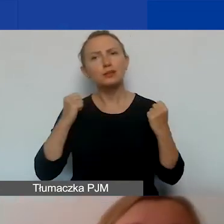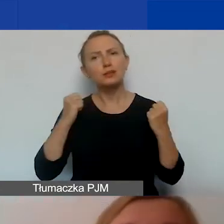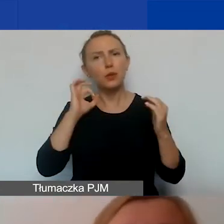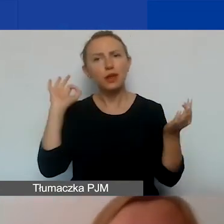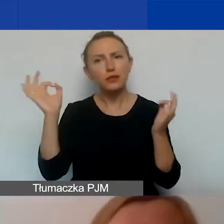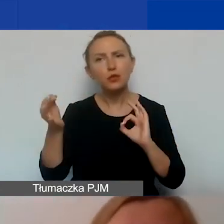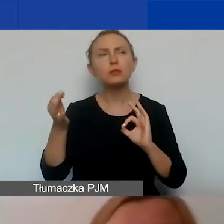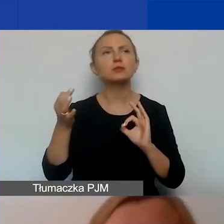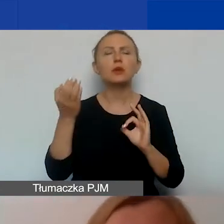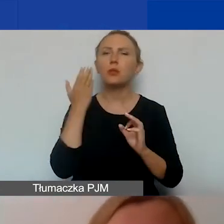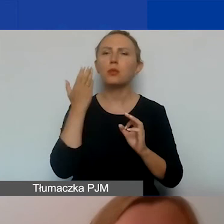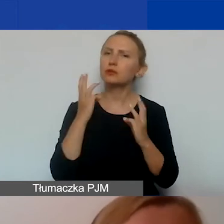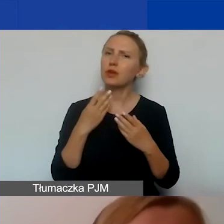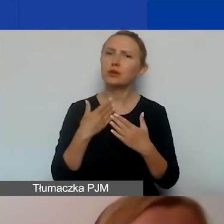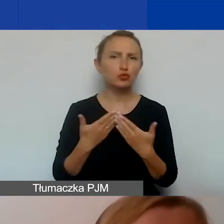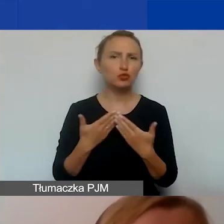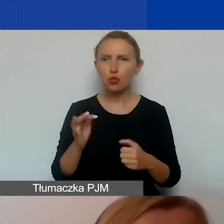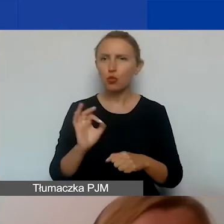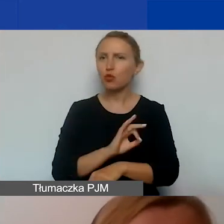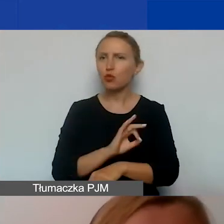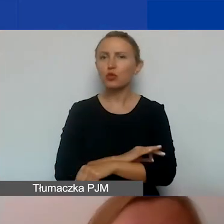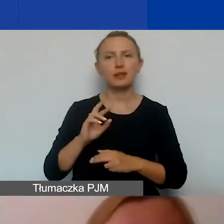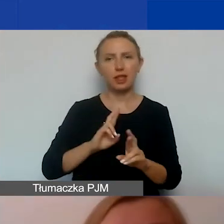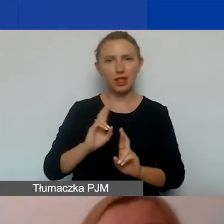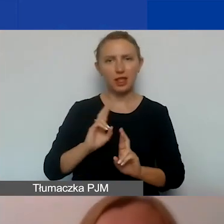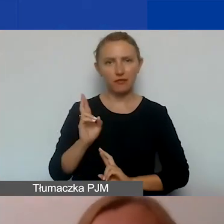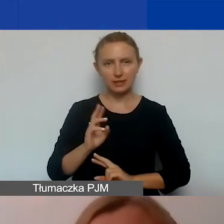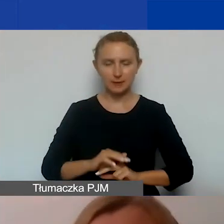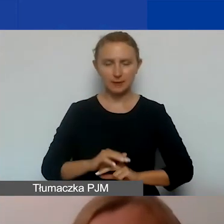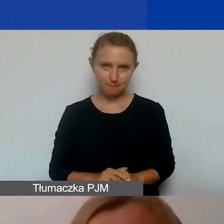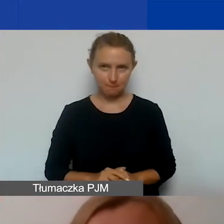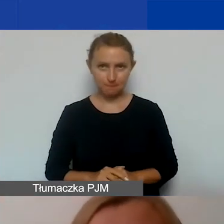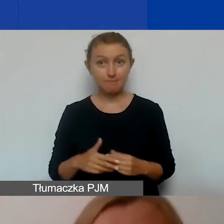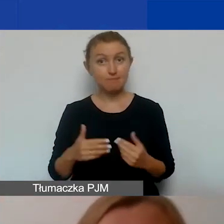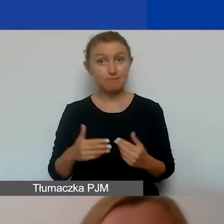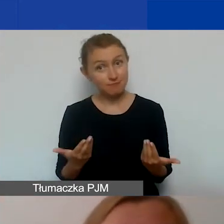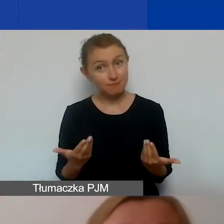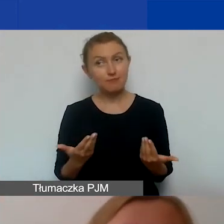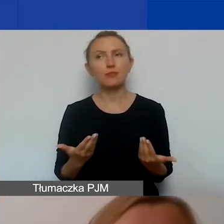są szczególnie ważne w przypadku projektów interwencyjnych. A no, dlatego że komunikacja